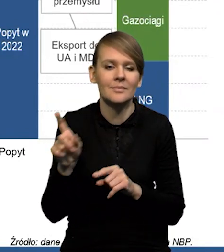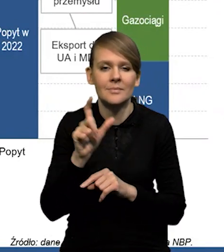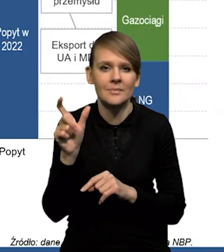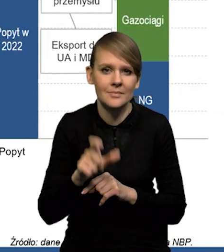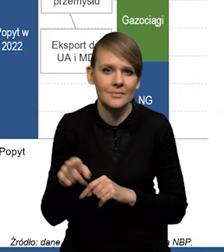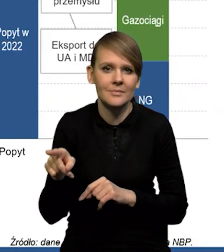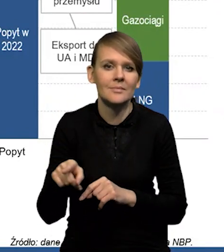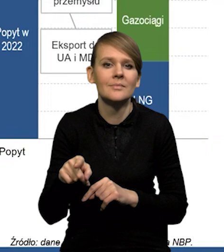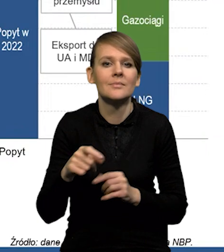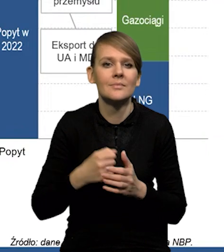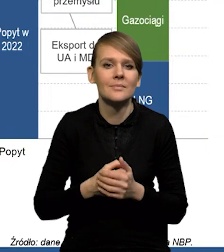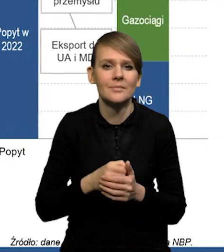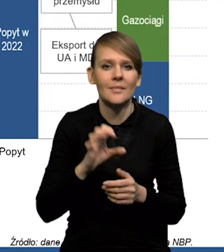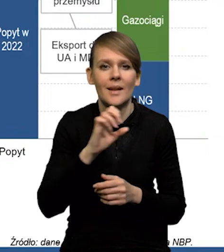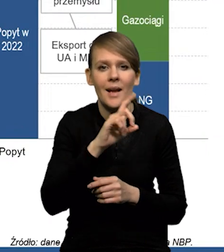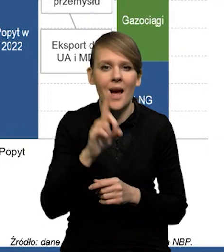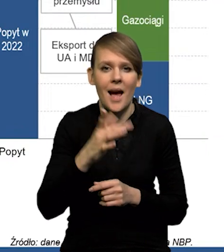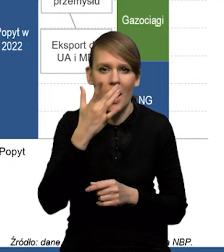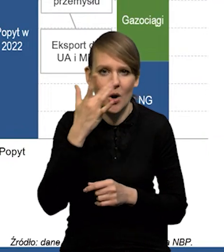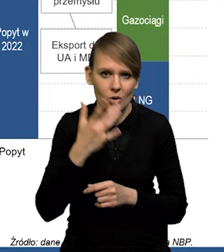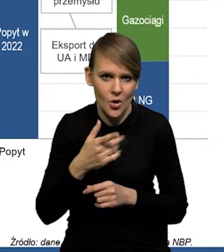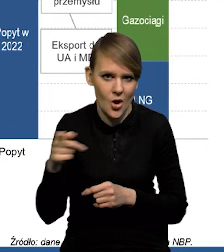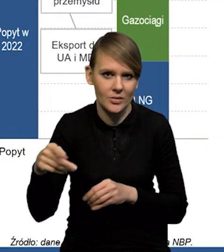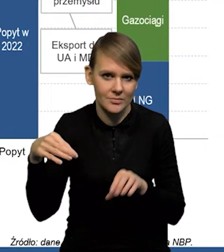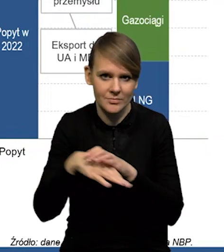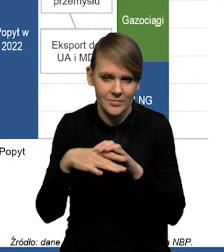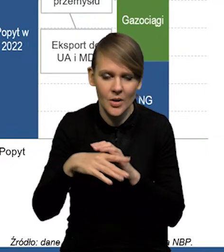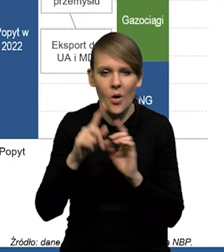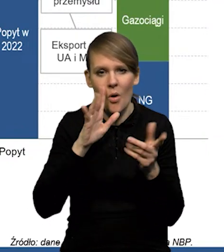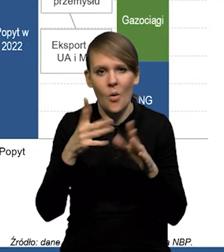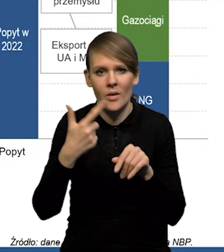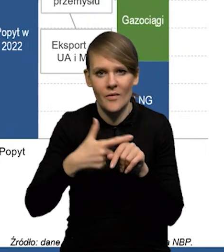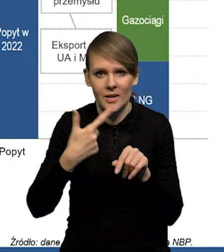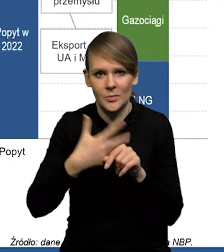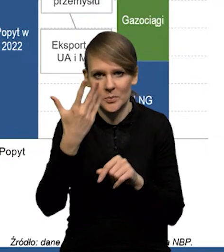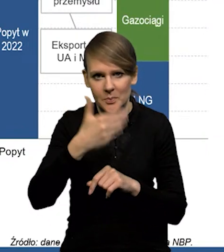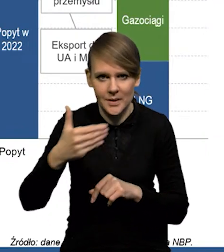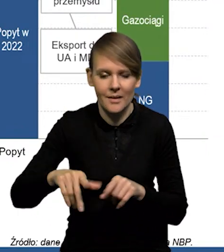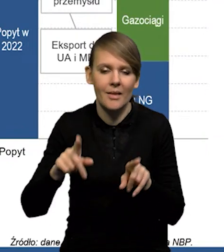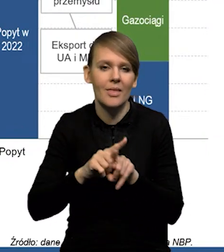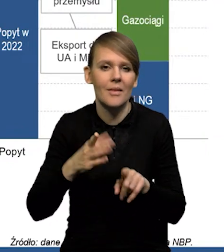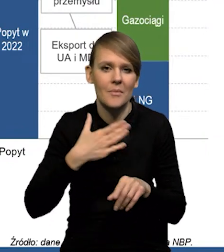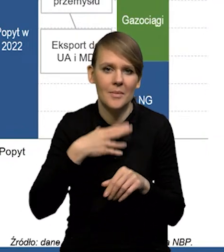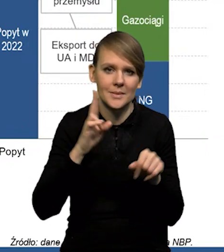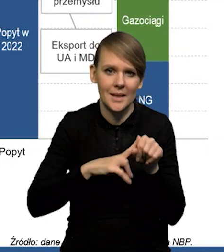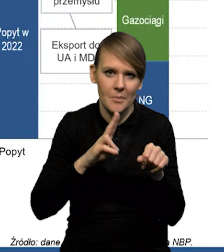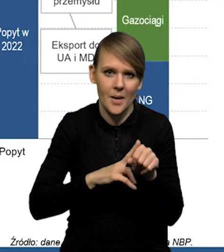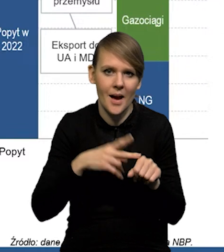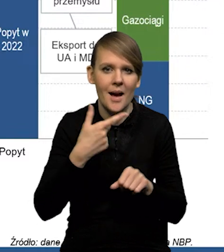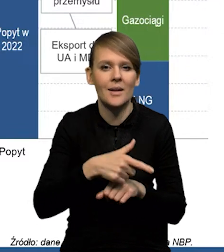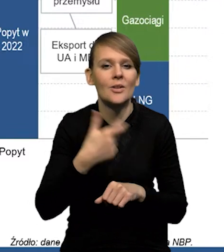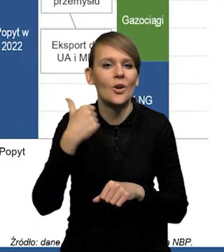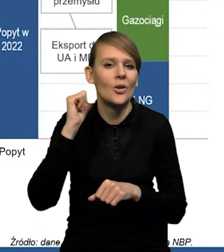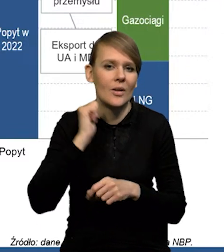mamy jeszcze gazociągi i cały czas napływa gaz z Rosji, gdzie to mamy gdzieś około 25 miliardów. Są też zapasy, które zostały z poprzedniego roku.